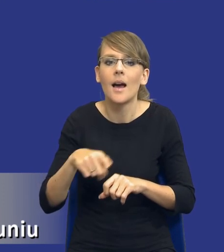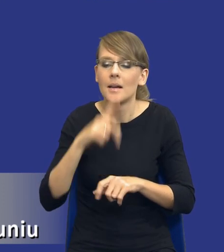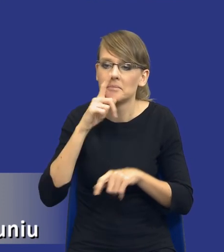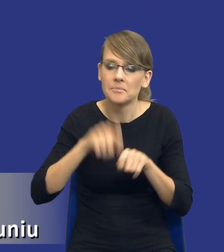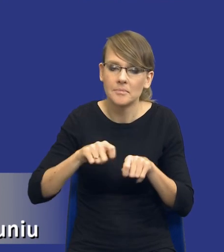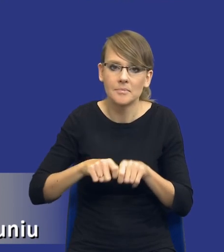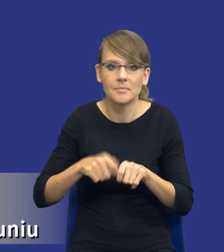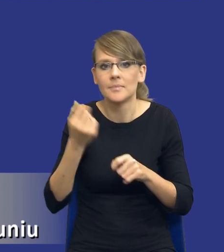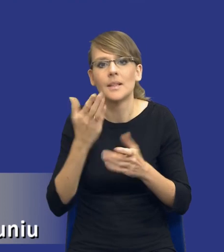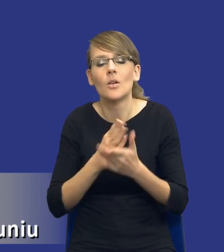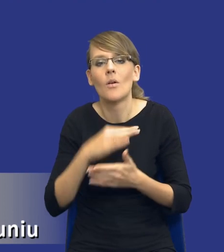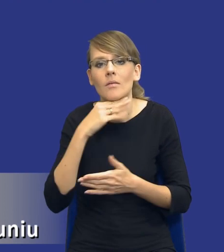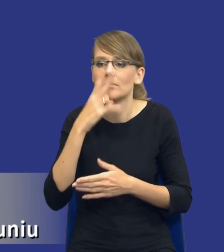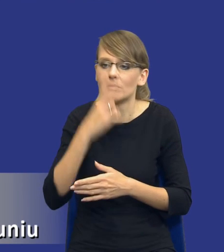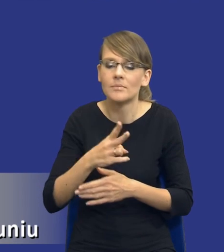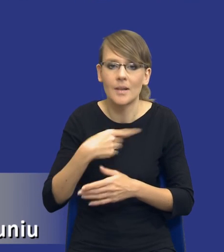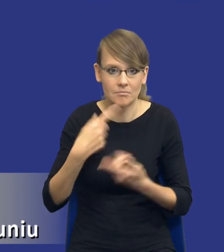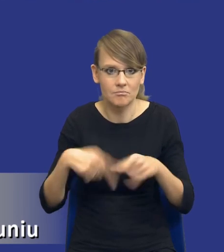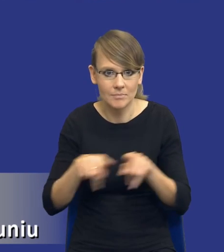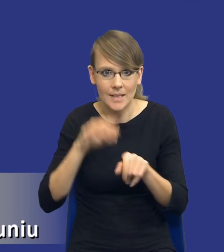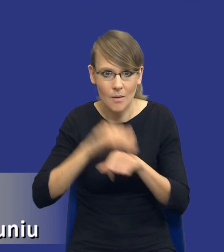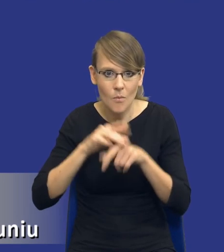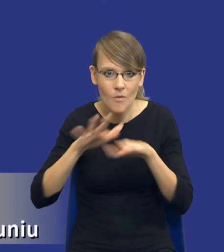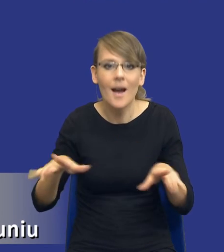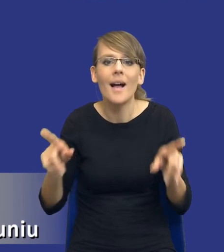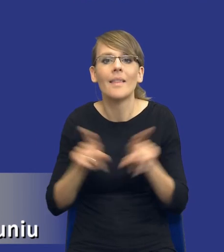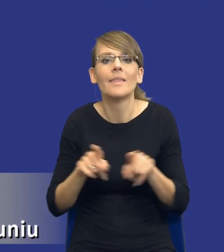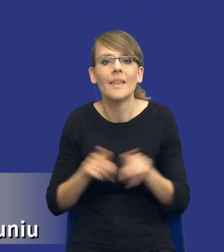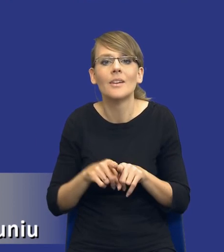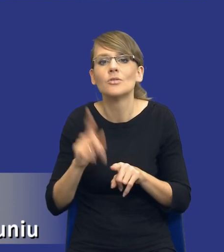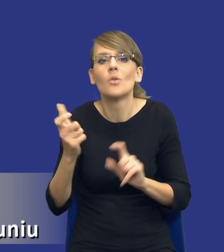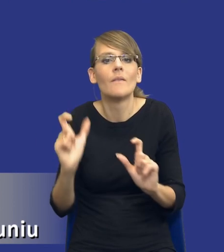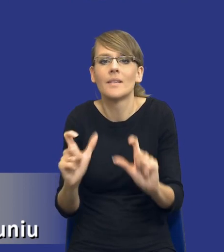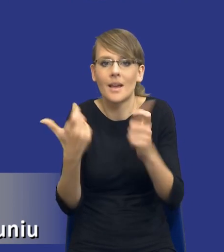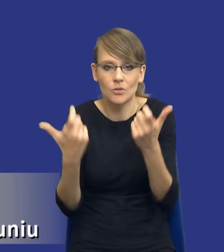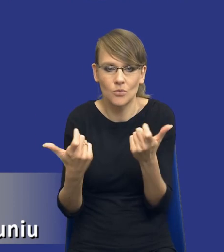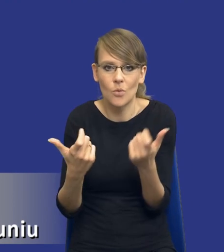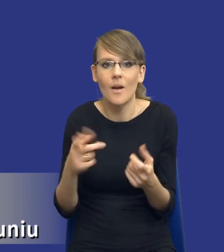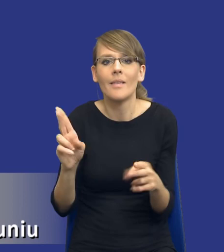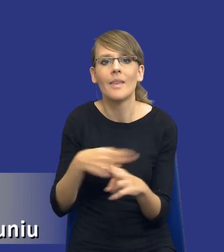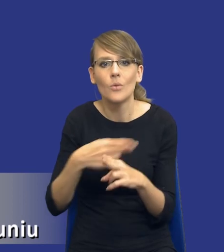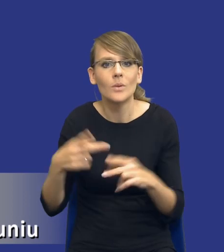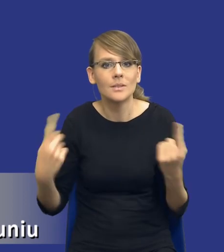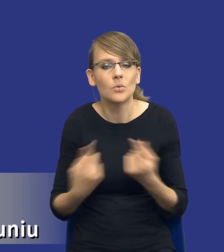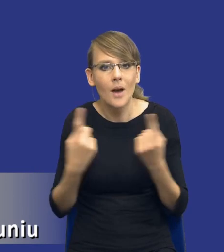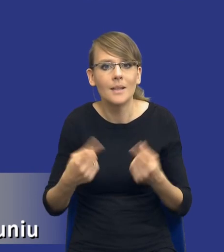zamówienia publicznego, ale również to, co w trakcie tej realizacji się wydarzyło. Niektóre sytuacje mogą wywołać konieczność